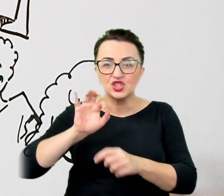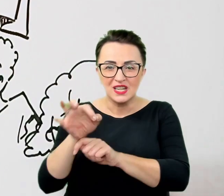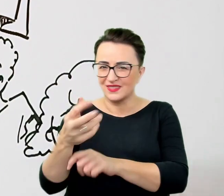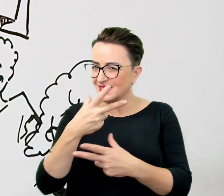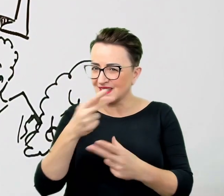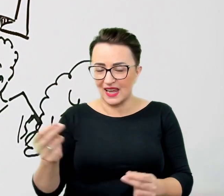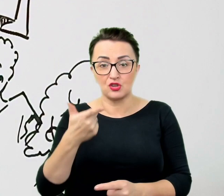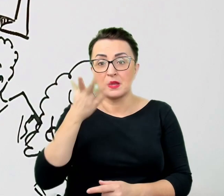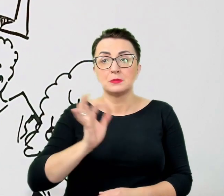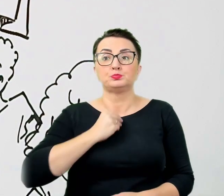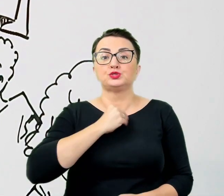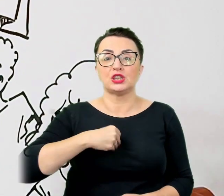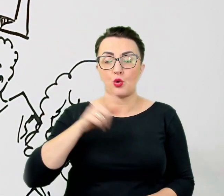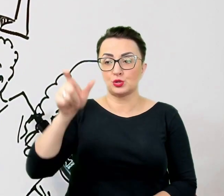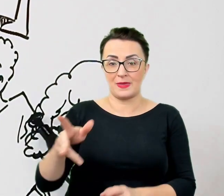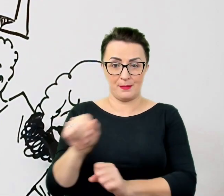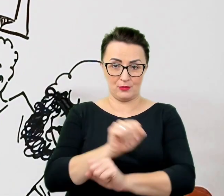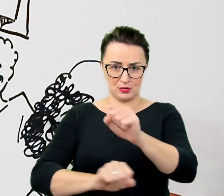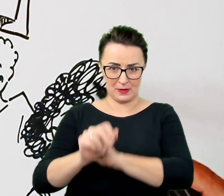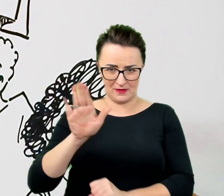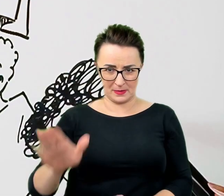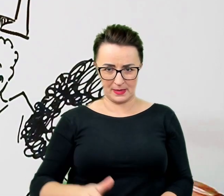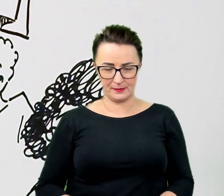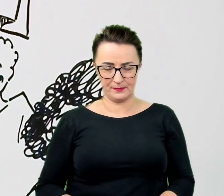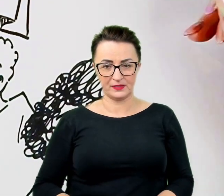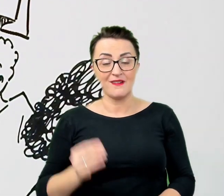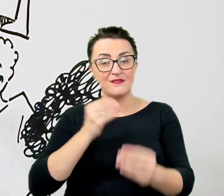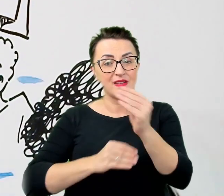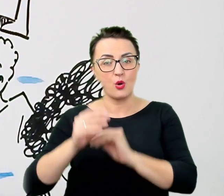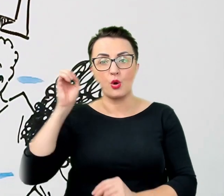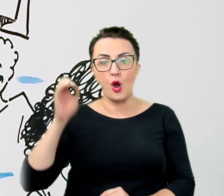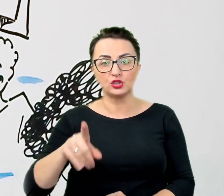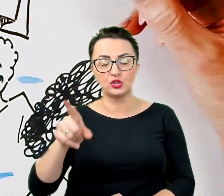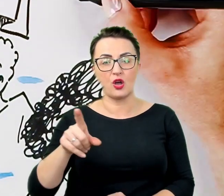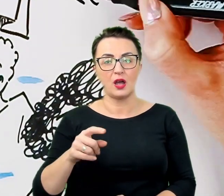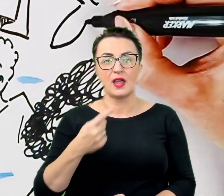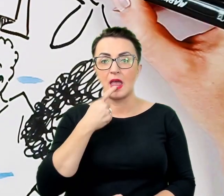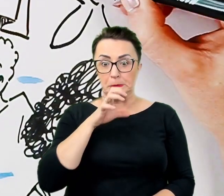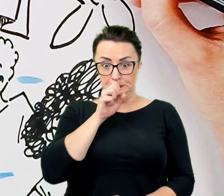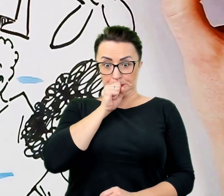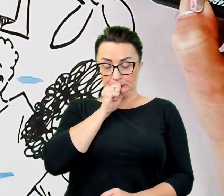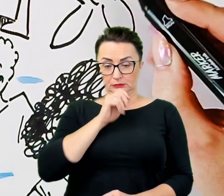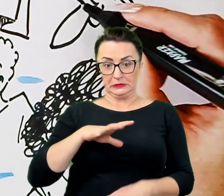Znacznie gorzej wypada gryzienie się język i powstrzymywanie się przed tego typu naturalnymi w komunikacji zwrotami